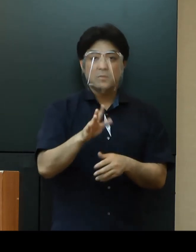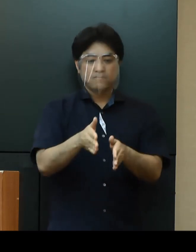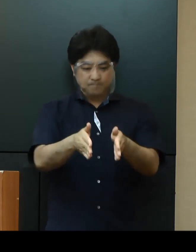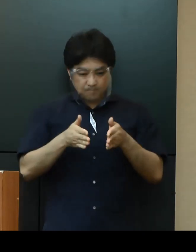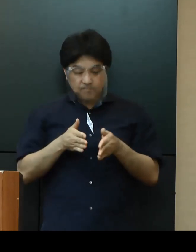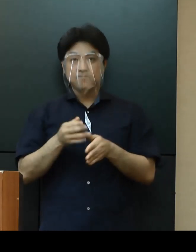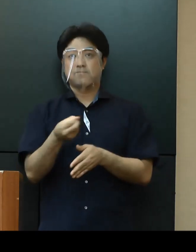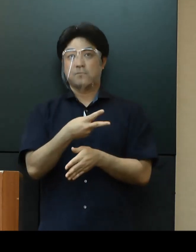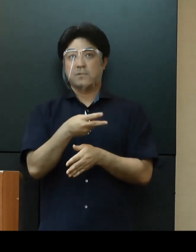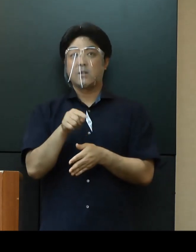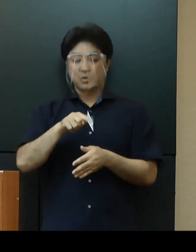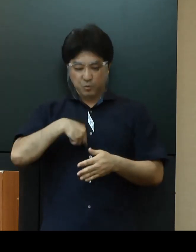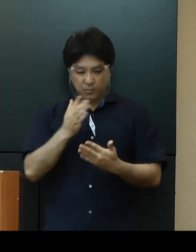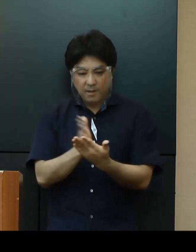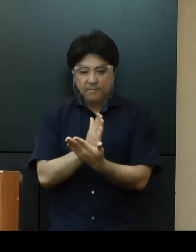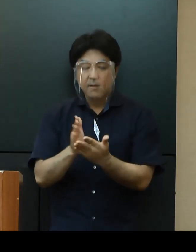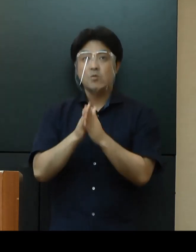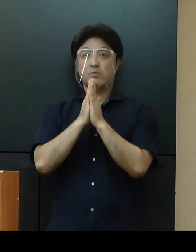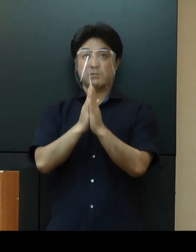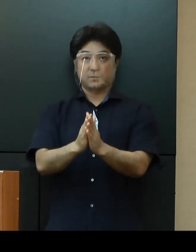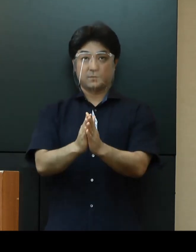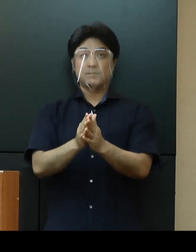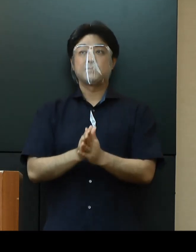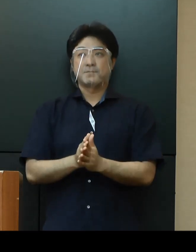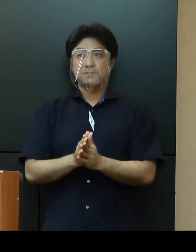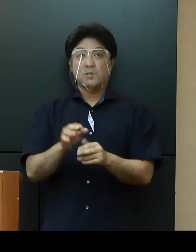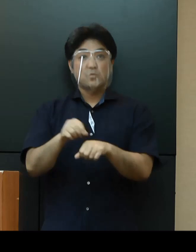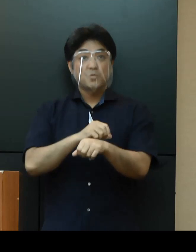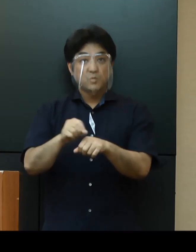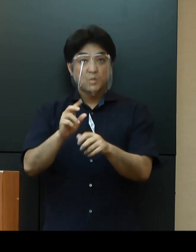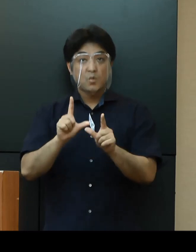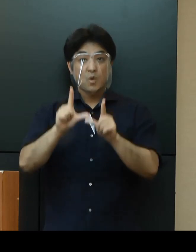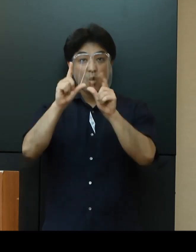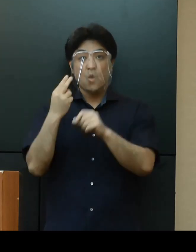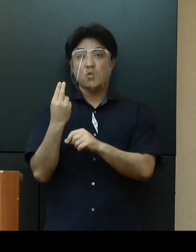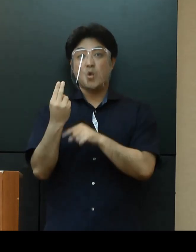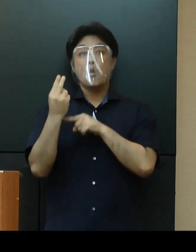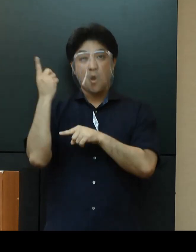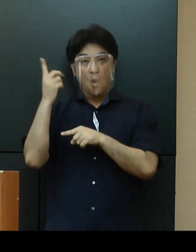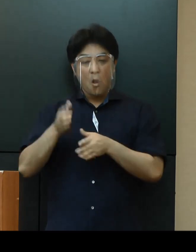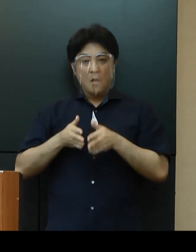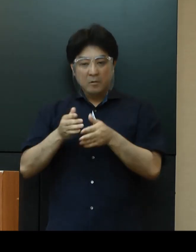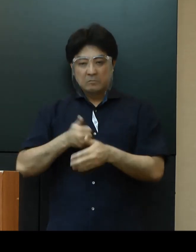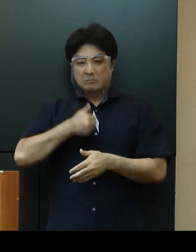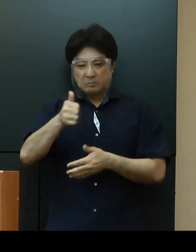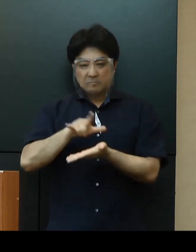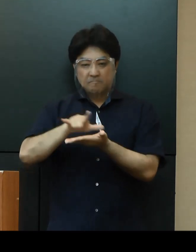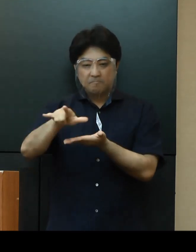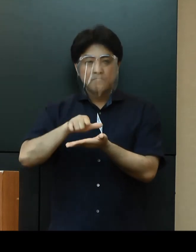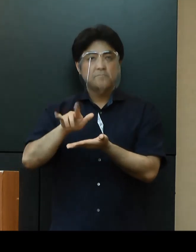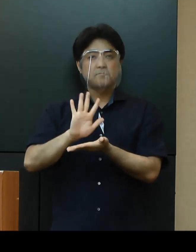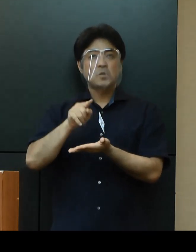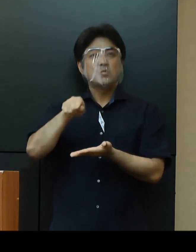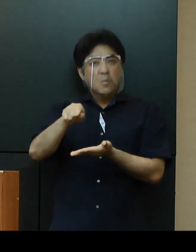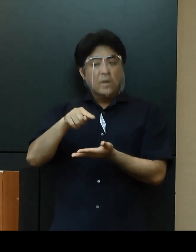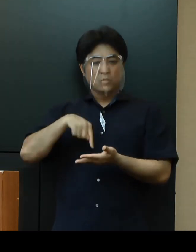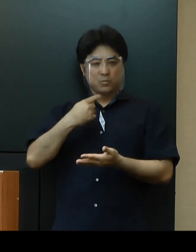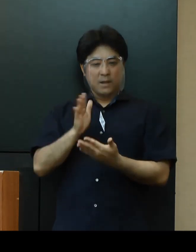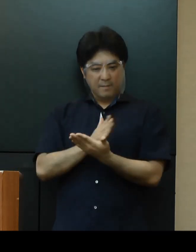慎重に判断して頂きたいと思います。特に東京都への不要不急な往来は、より慎重な判断をお願いいたします